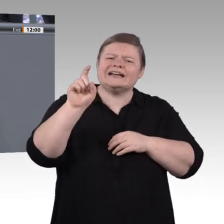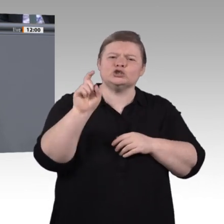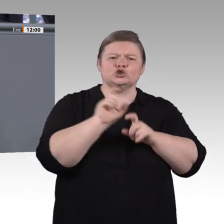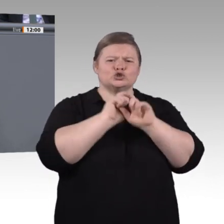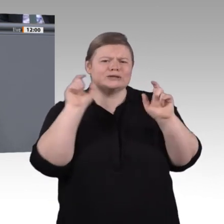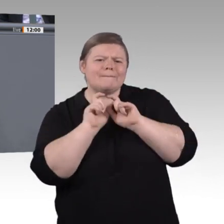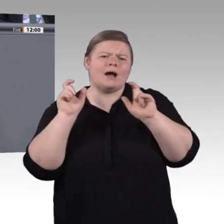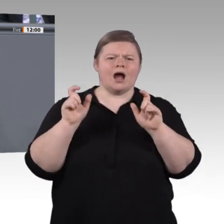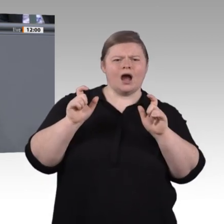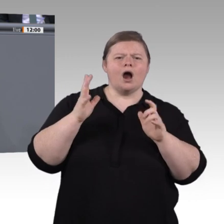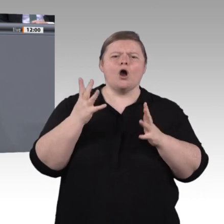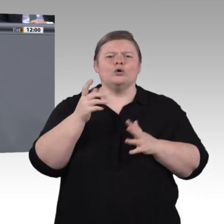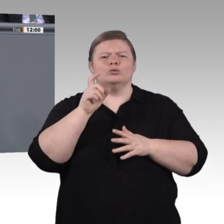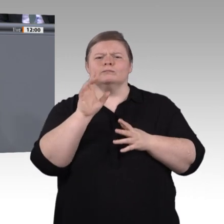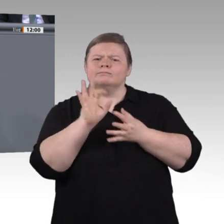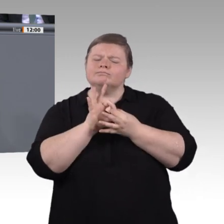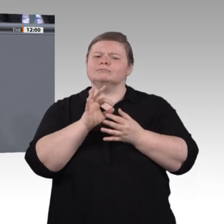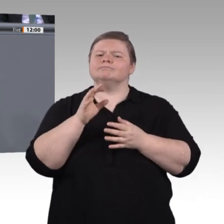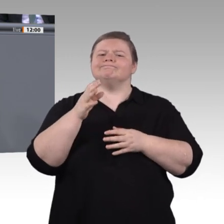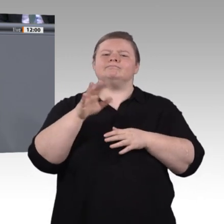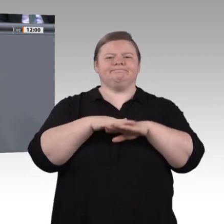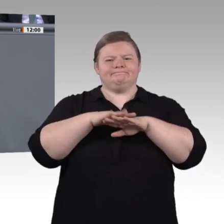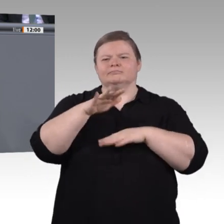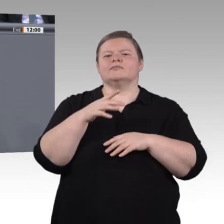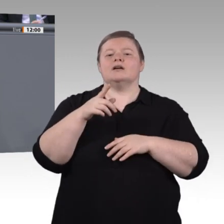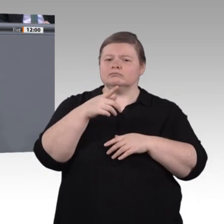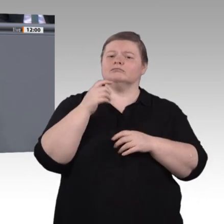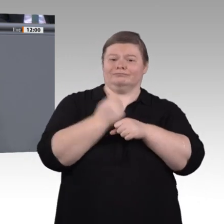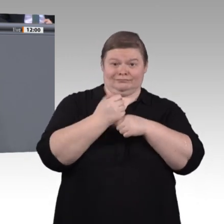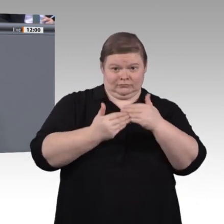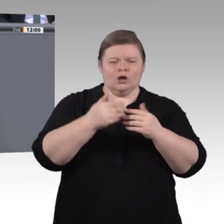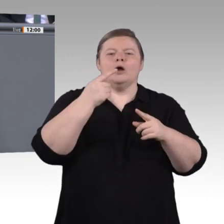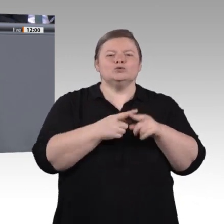und dafür braucht man interkulturelle Kompetenz. Das bedeutet, in der Lage zu sein, in Kooperationen